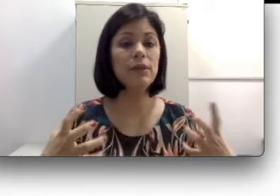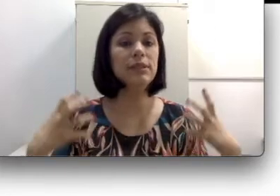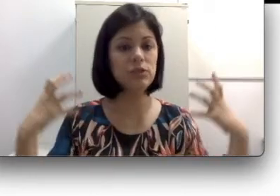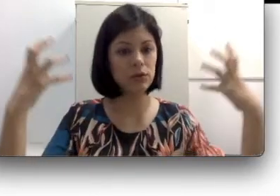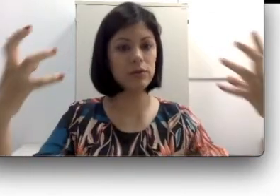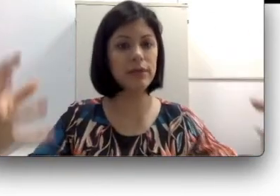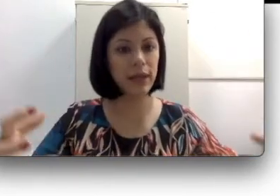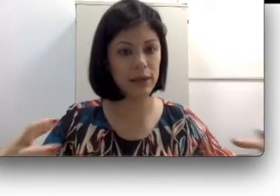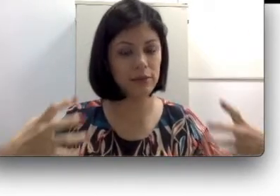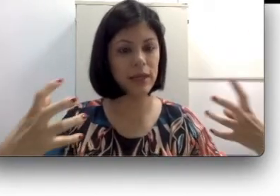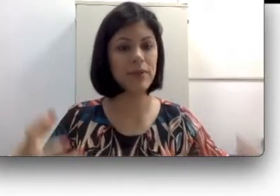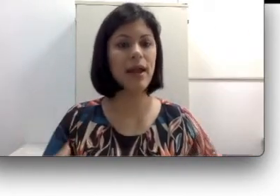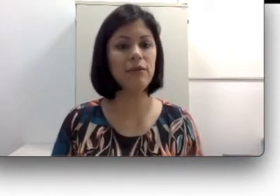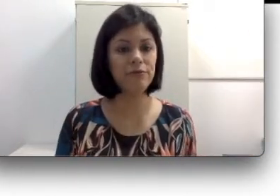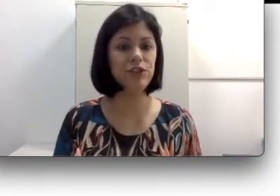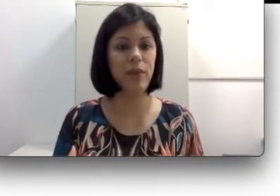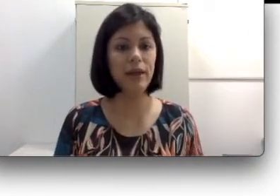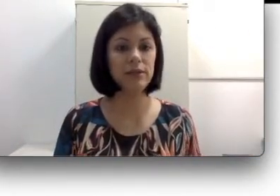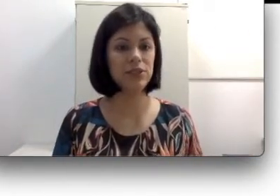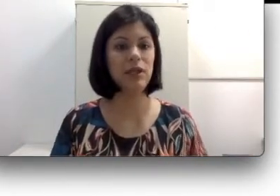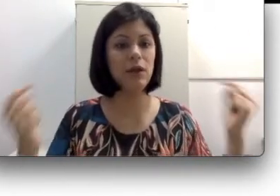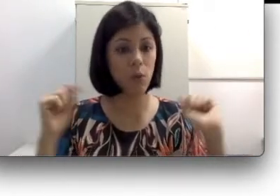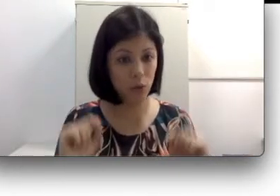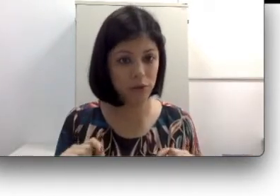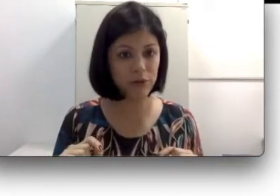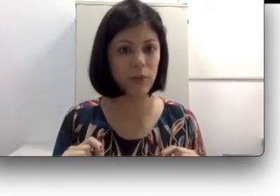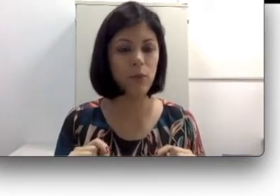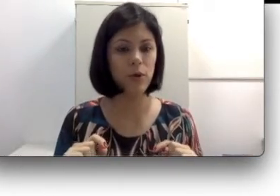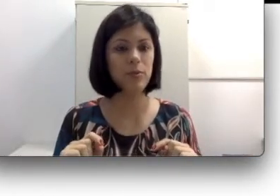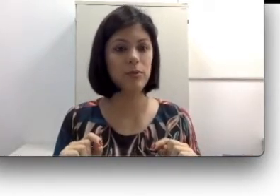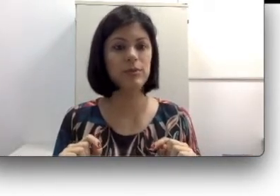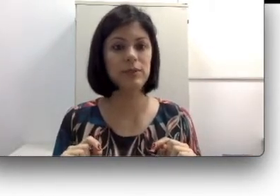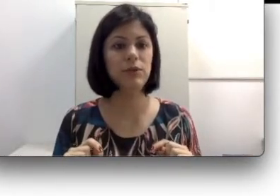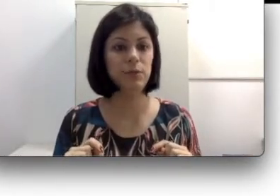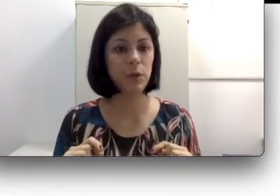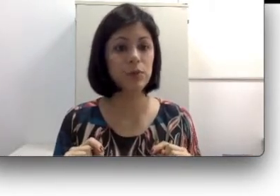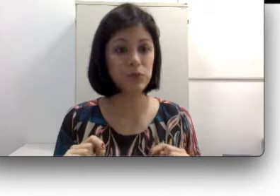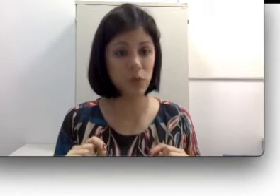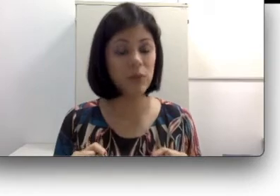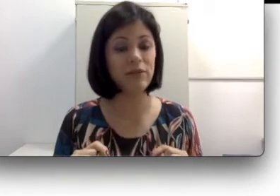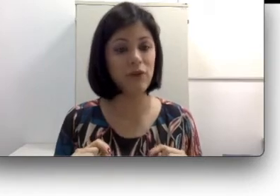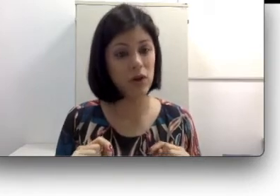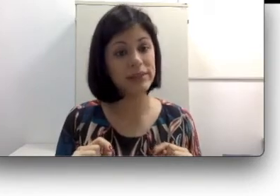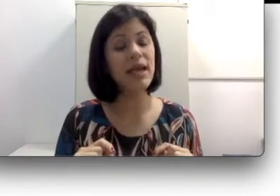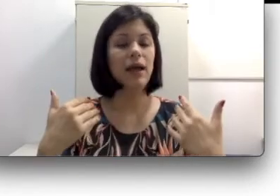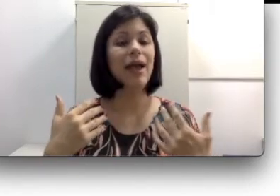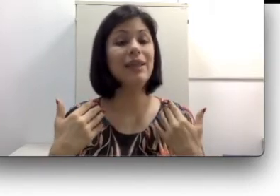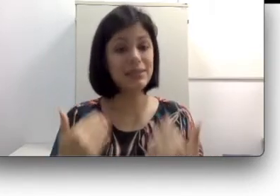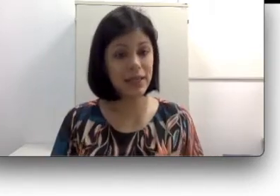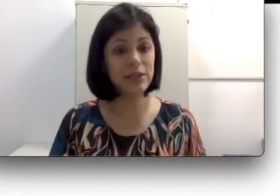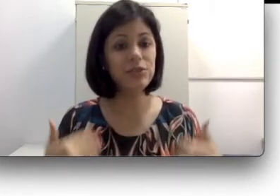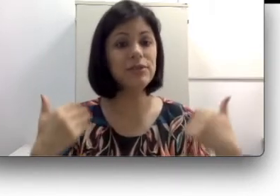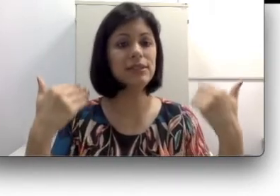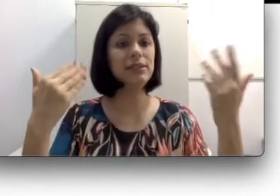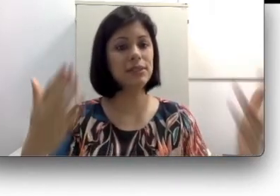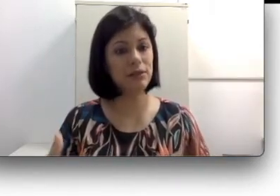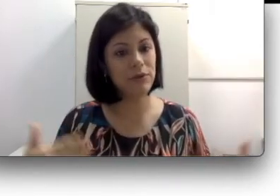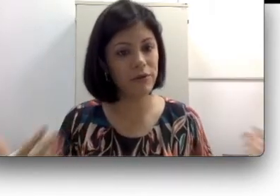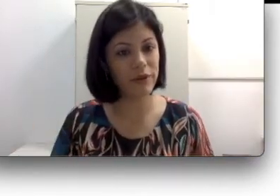ela um feedback, ou seja ela não ouve próprio som da voz, elas deixam de se desenvolver